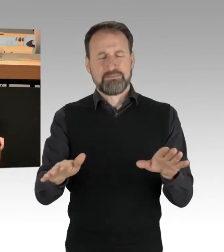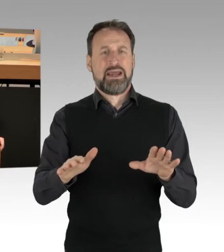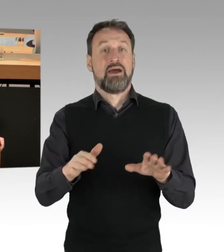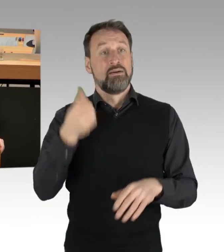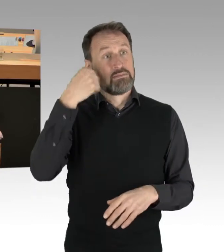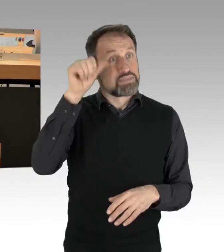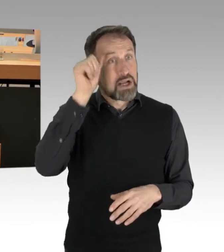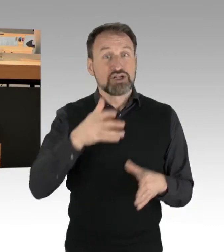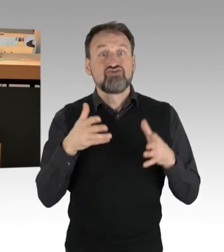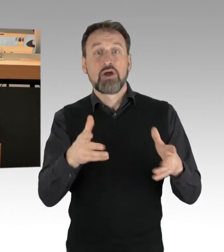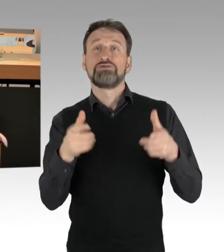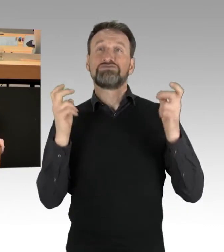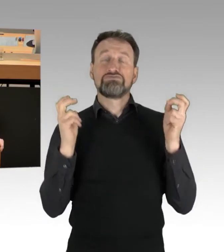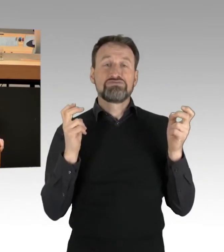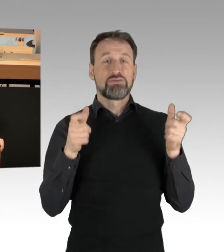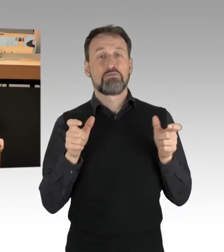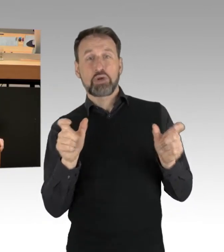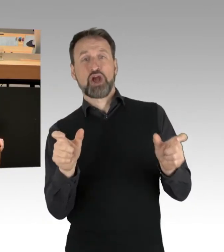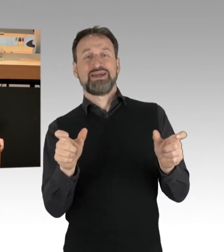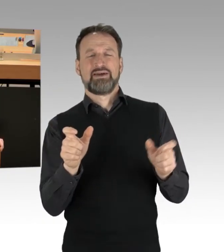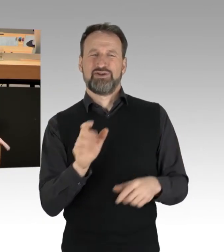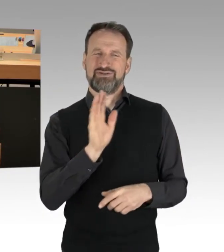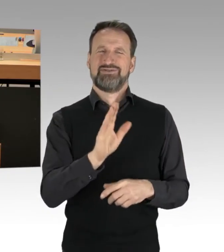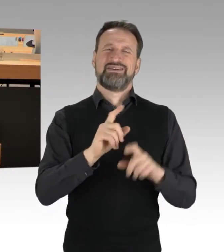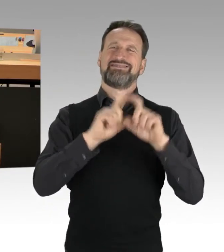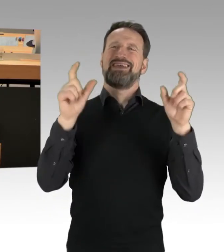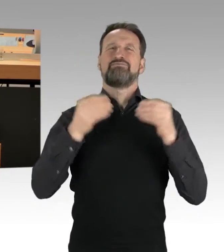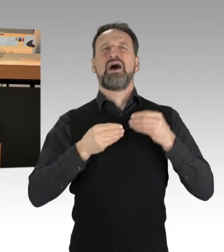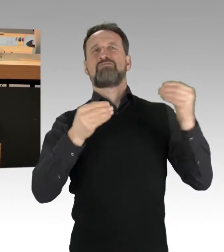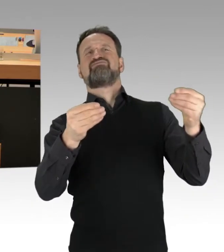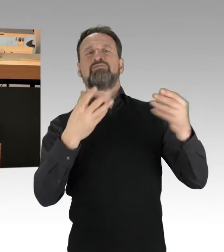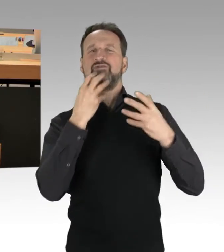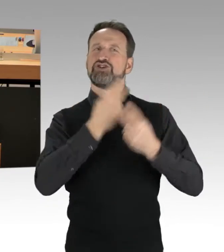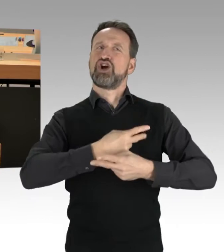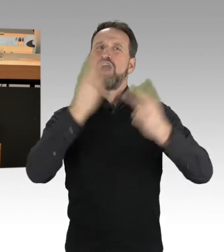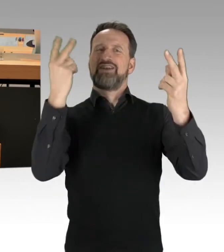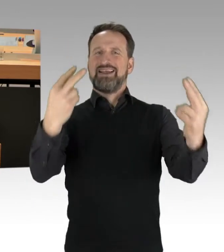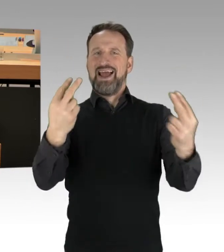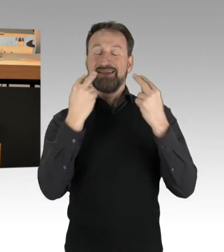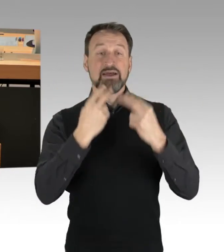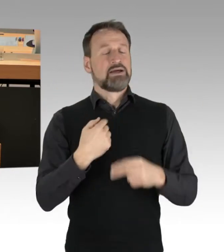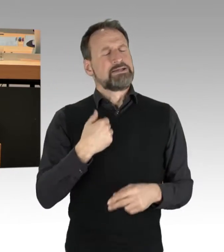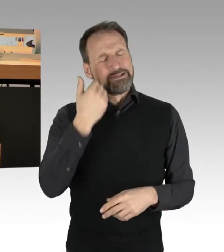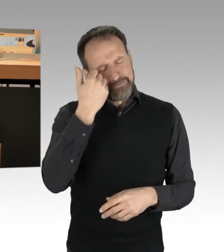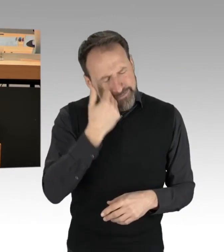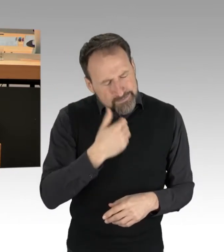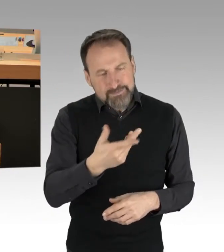und mit ihrem Thema sozusagen öffentlich werden, dass sie lieber dafür Sorge tragen, mit den Verantwortlichen ins Gespräch zu kommen,